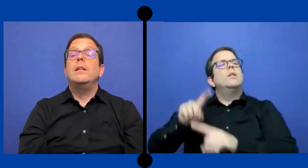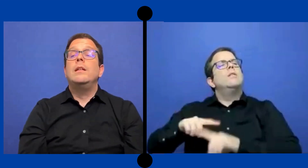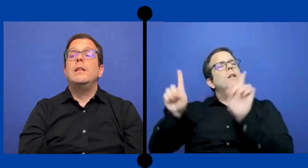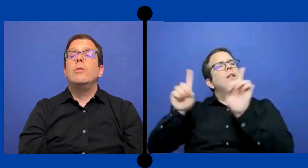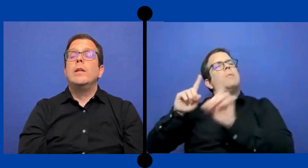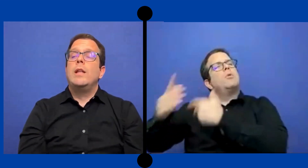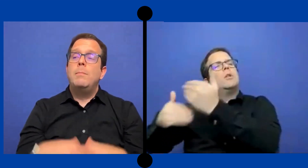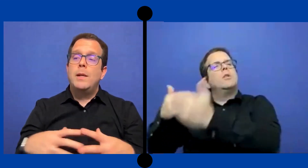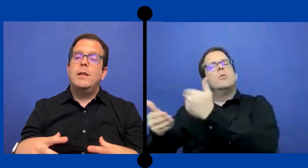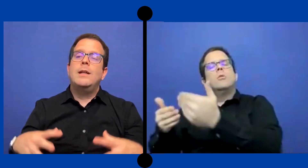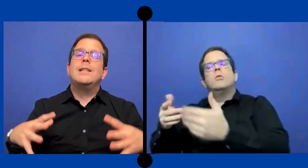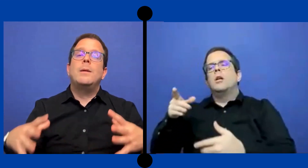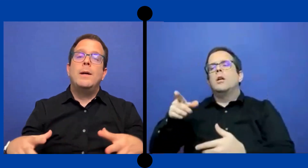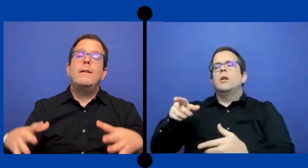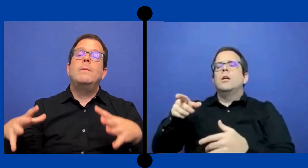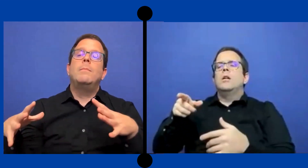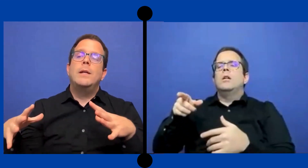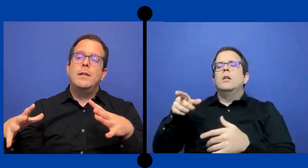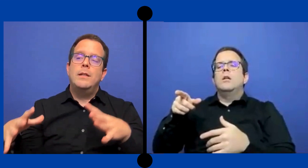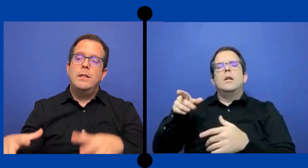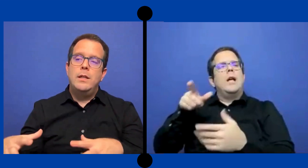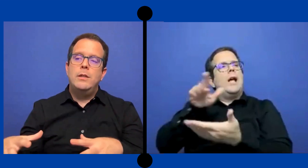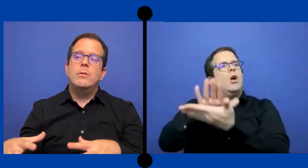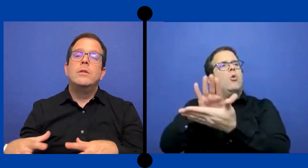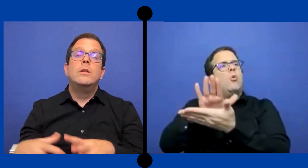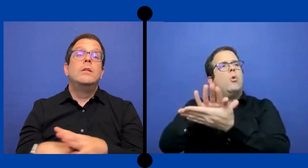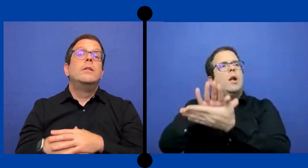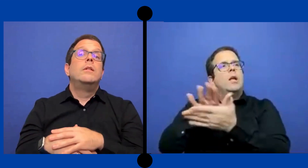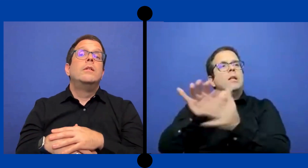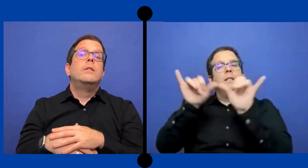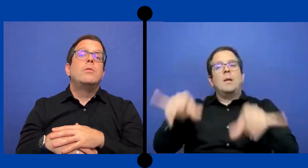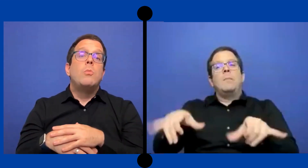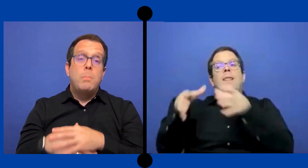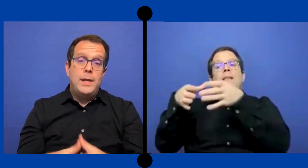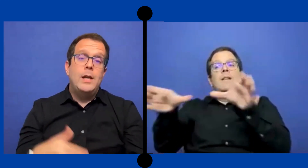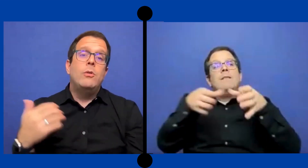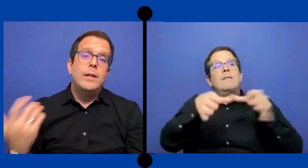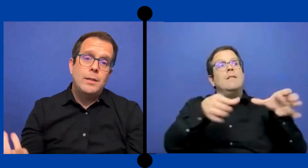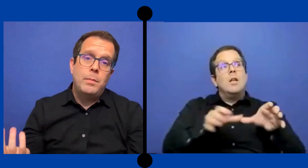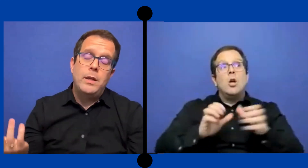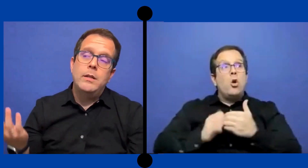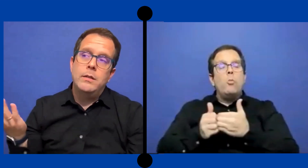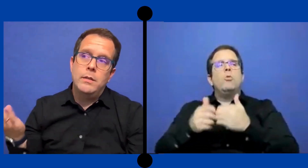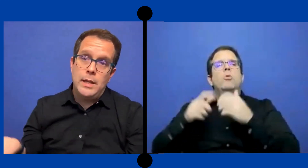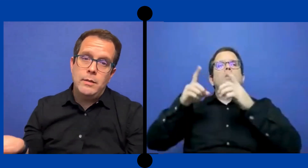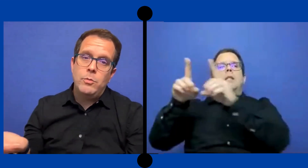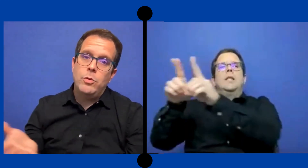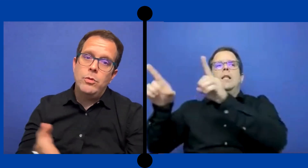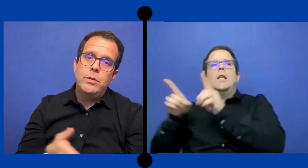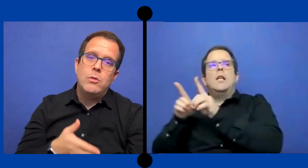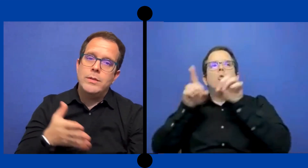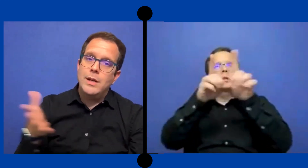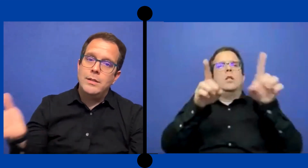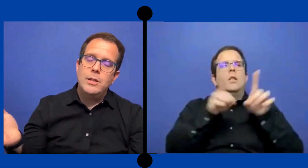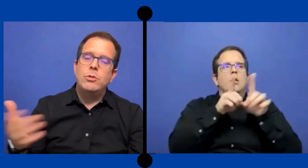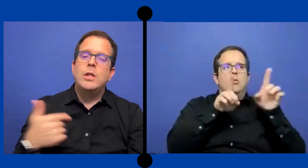Y lo interpretes que trabajaban para ese distrito cumplian con ese PEI de ese modo y lo hacian así yo ...